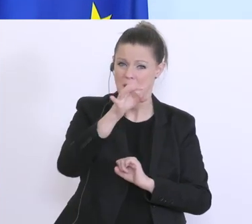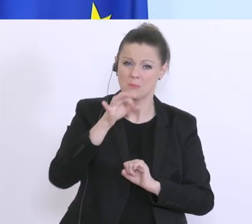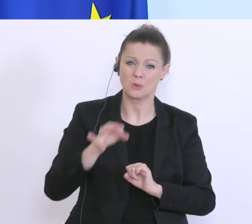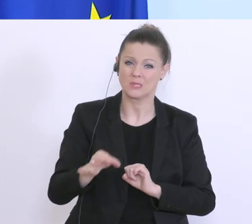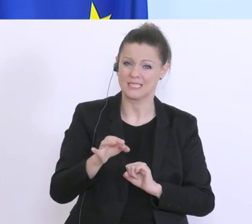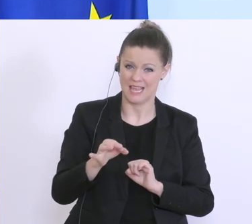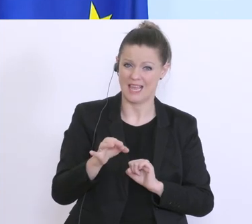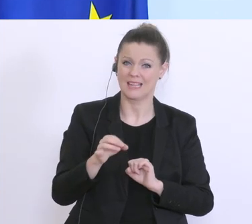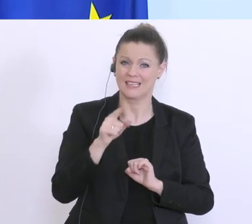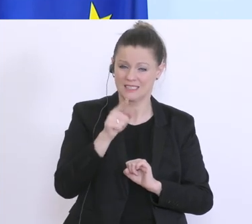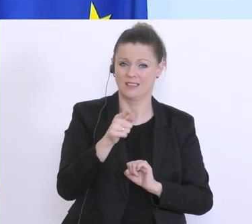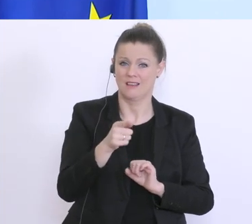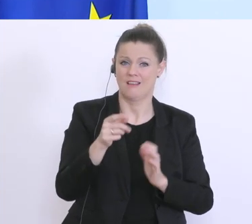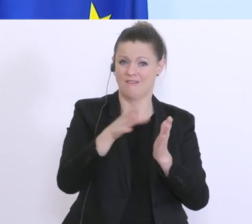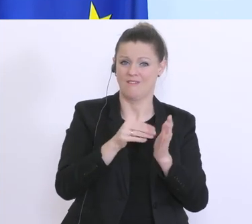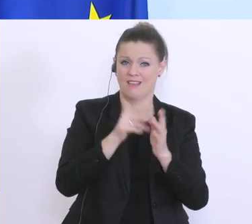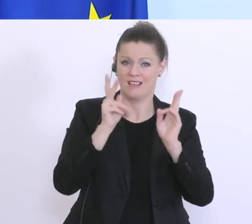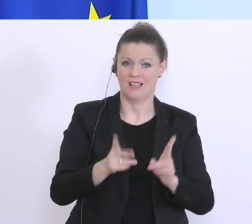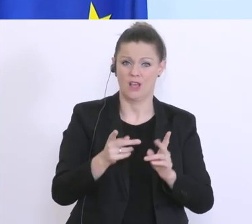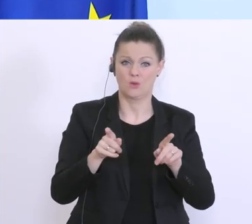und vielleicht auch neue Instrumente finden, damit wir besser helfen können.